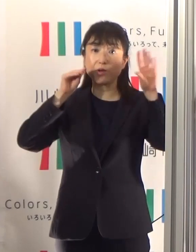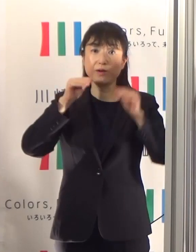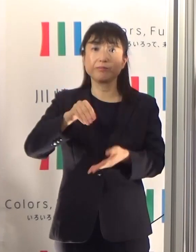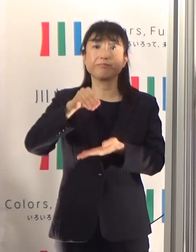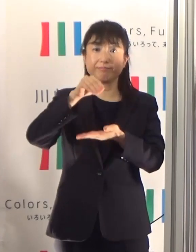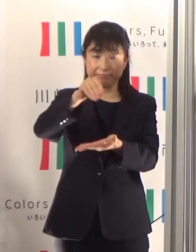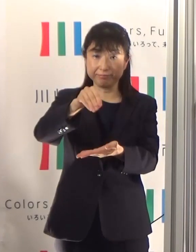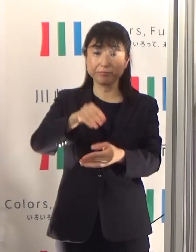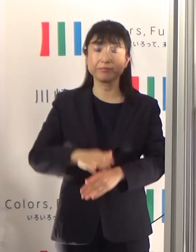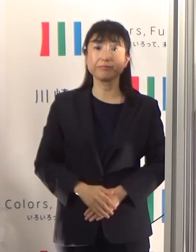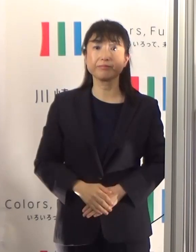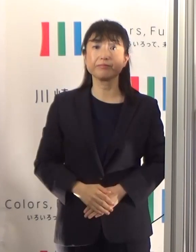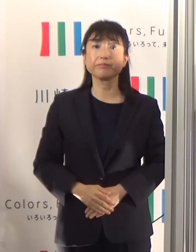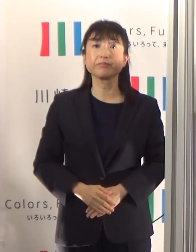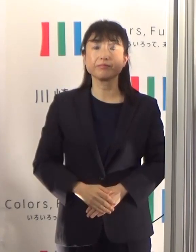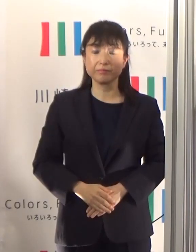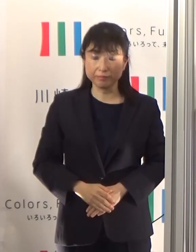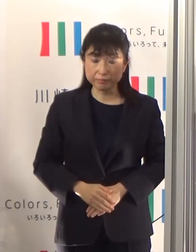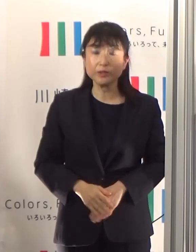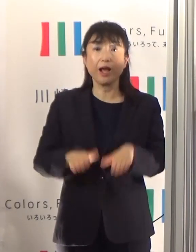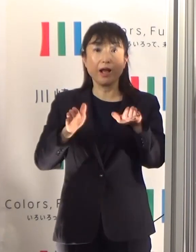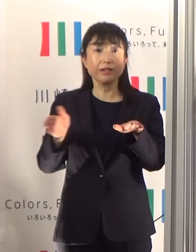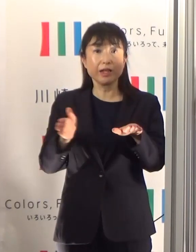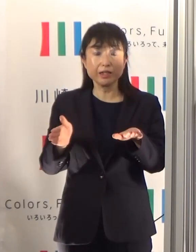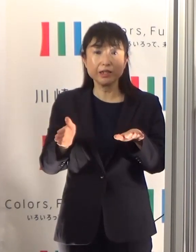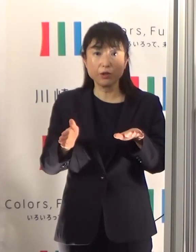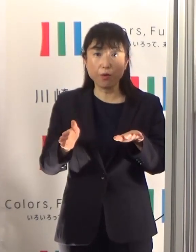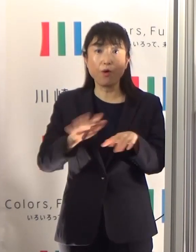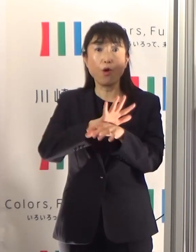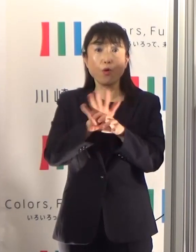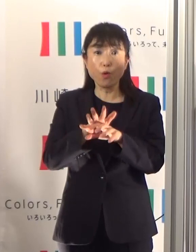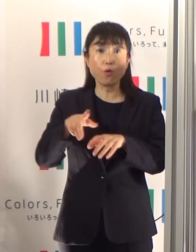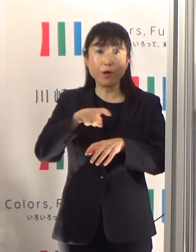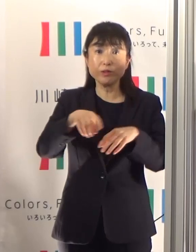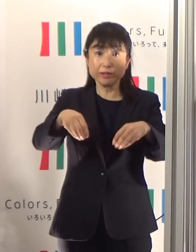まず直近の感染状況についてお知らせしたいと思います